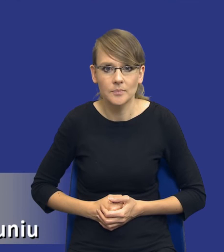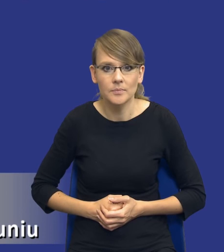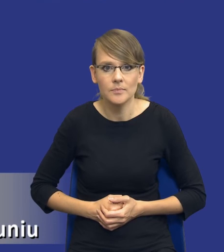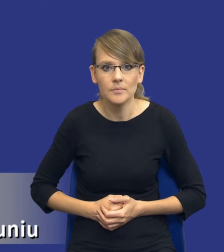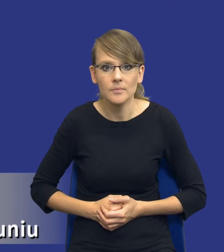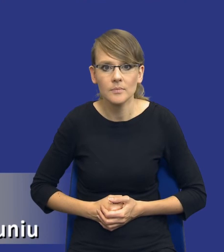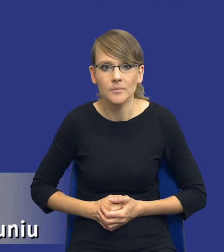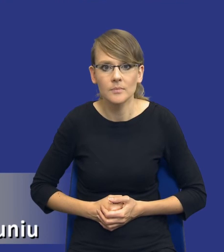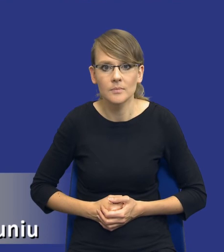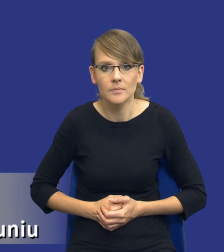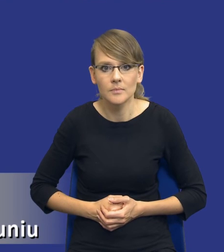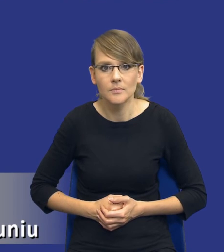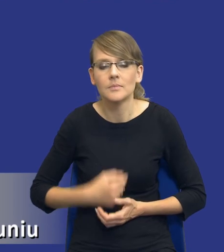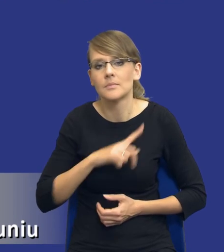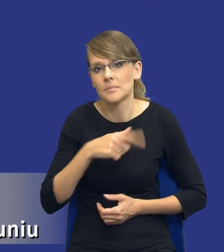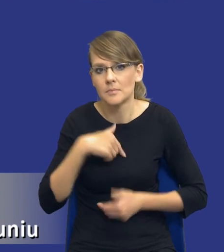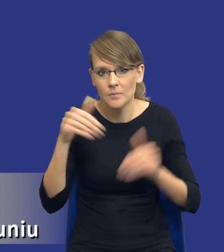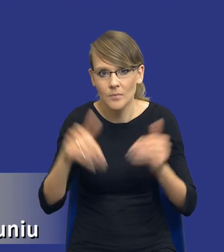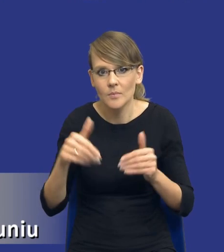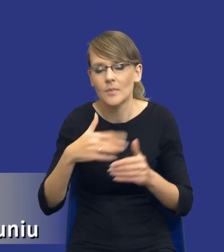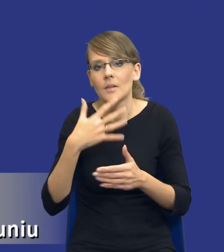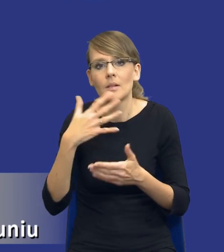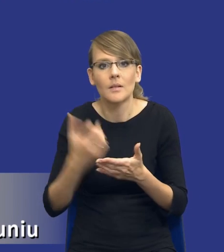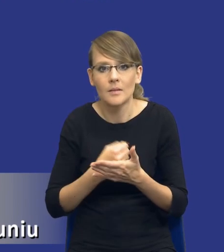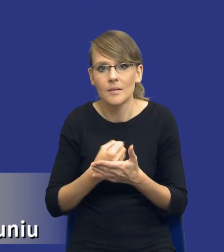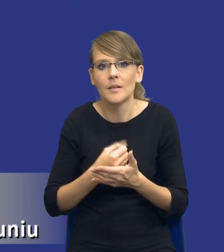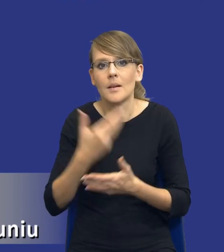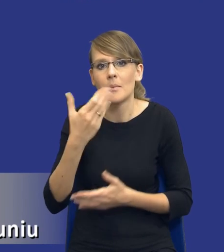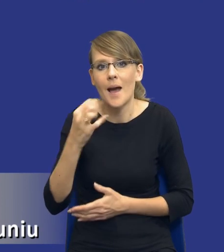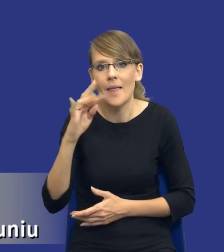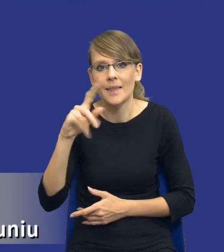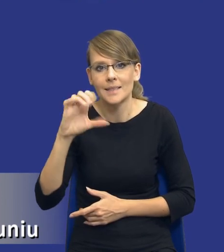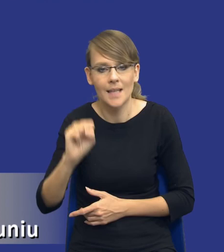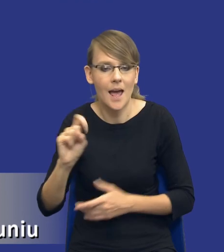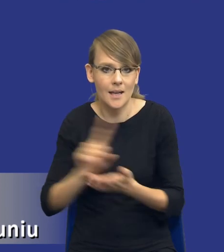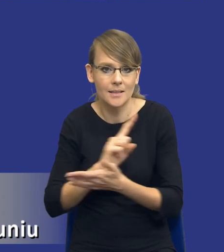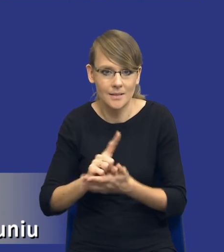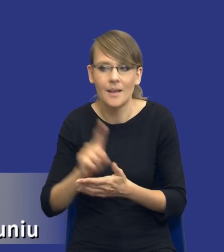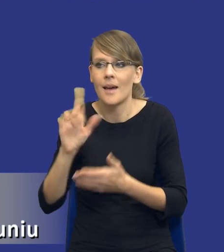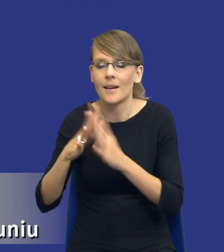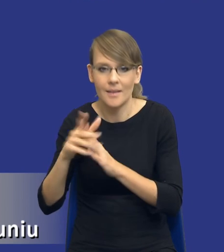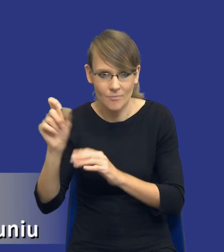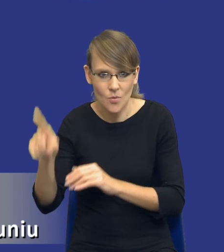no oczywiście możemy używać matryc ryzyk, są takie matryce dostępne na rynku. Ja już nie chciałem tego tutaj drodzy